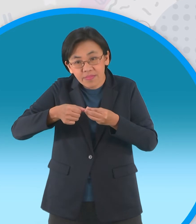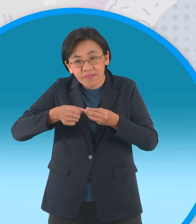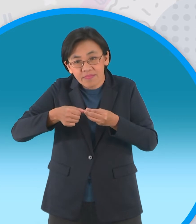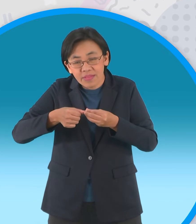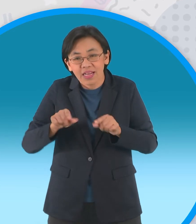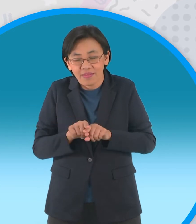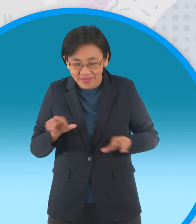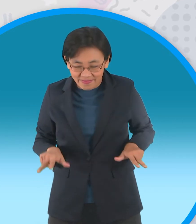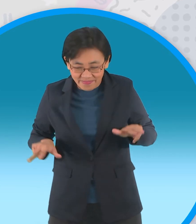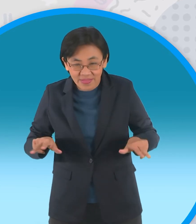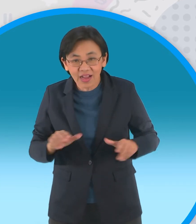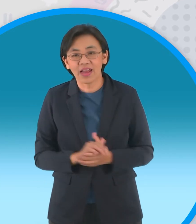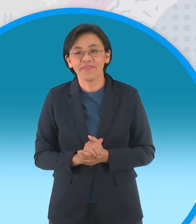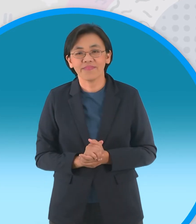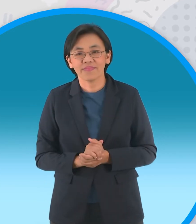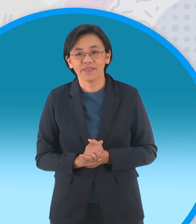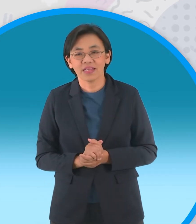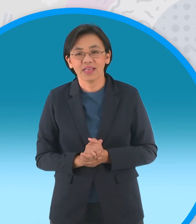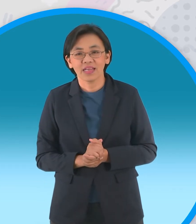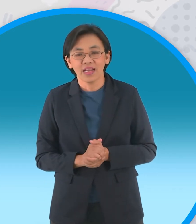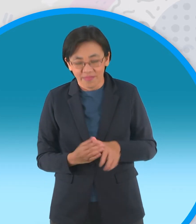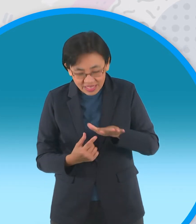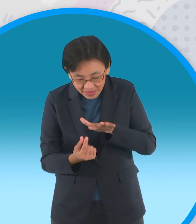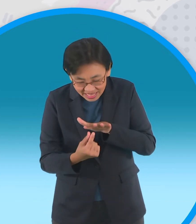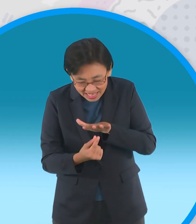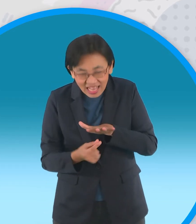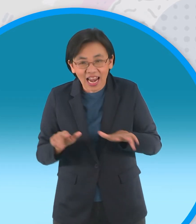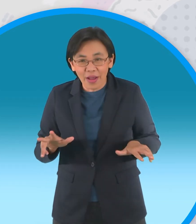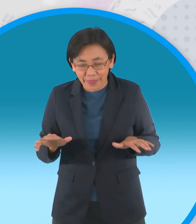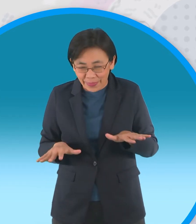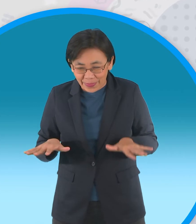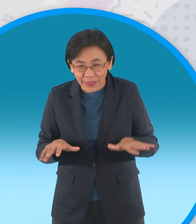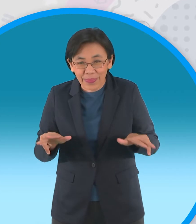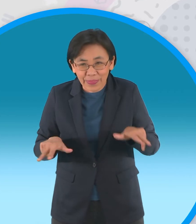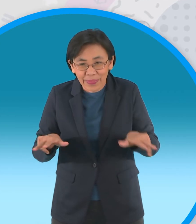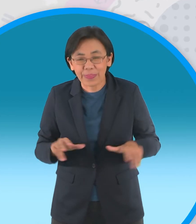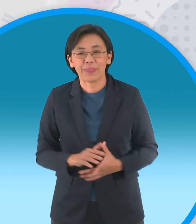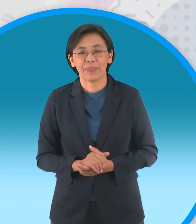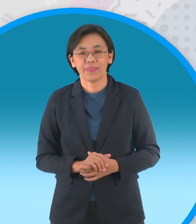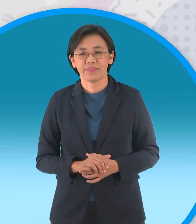นิ้วเท้ากบนะครับที่มีพังผืด แบบนี้นะครับ